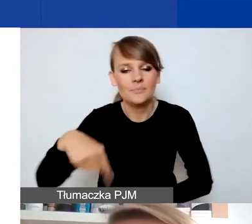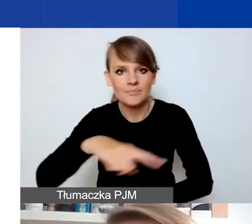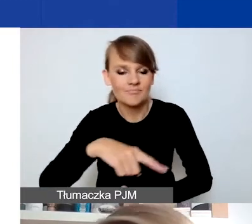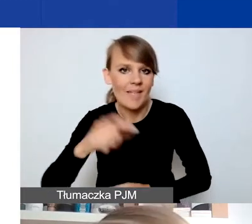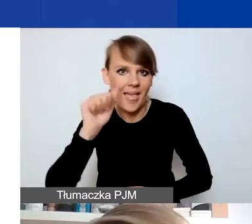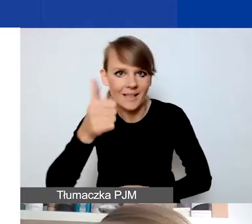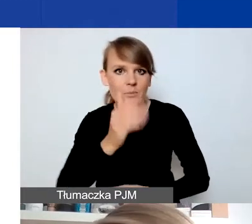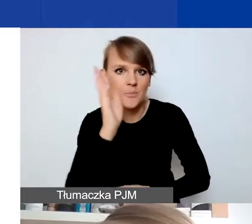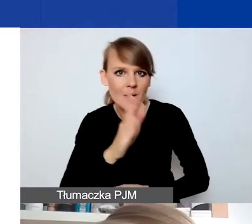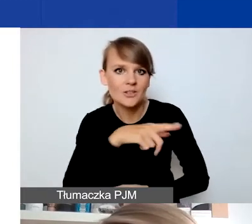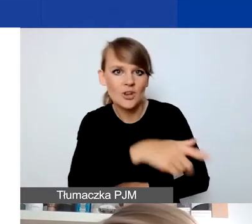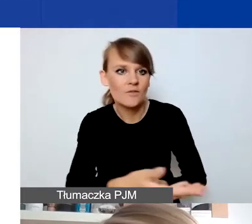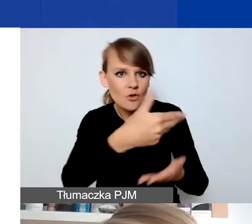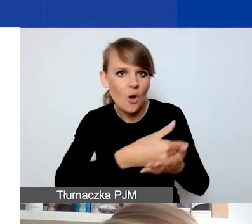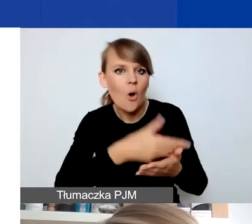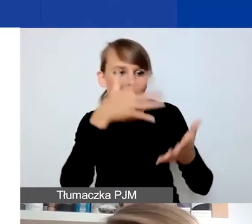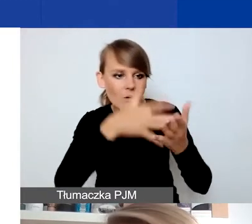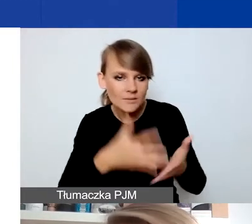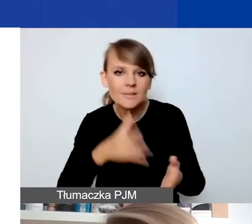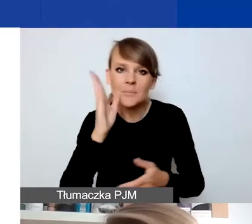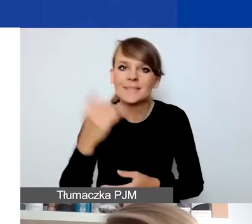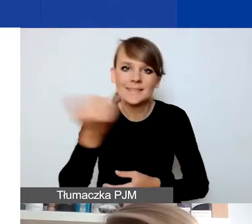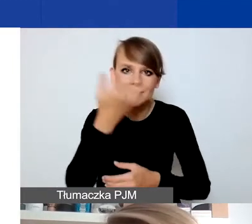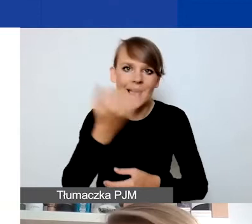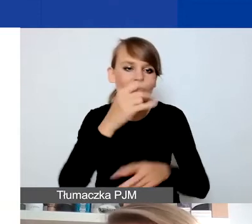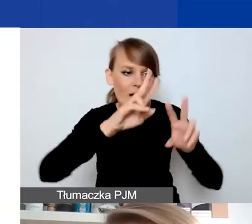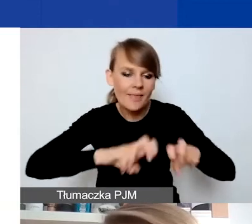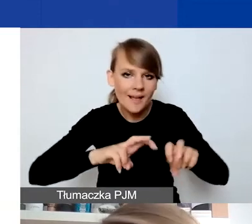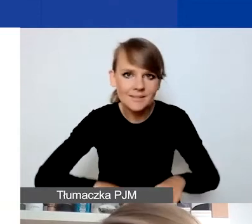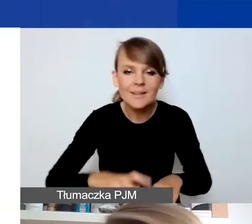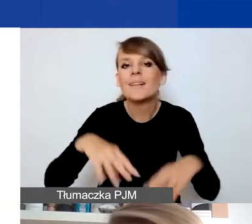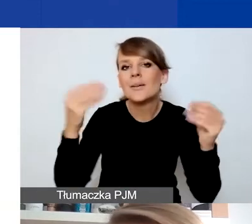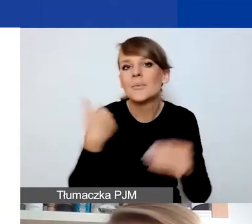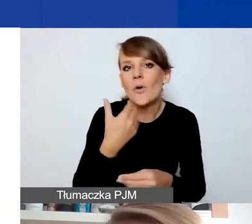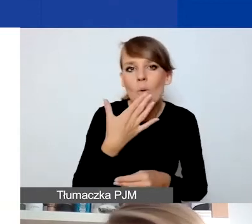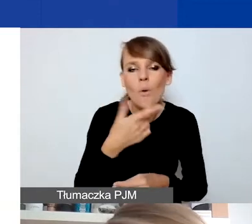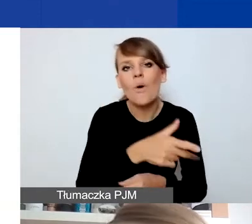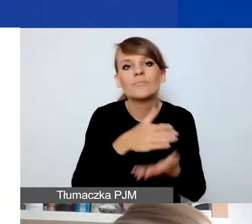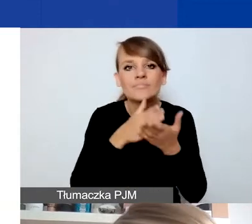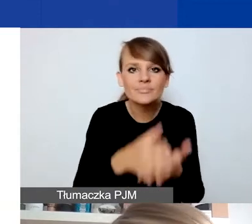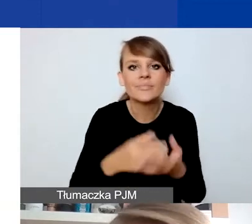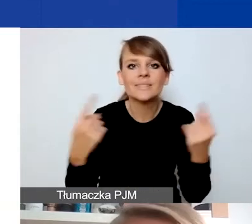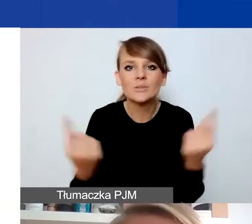będą analizować każdorazowo we wnioskach. Tak jak mówiłam na początku, i interwencyjność, i sytuacja kryzysowa